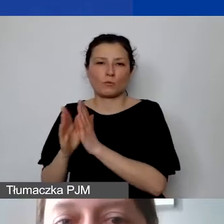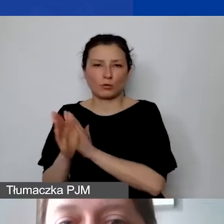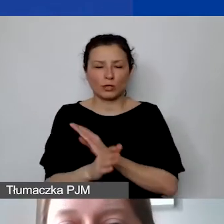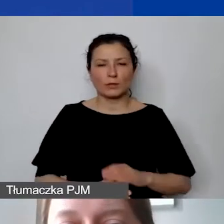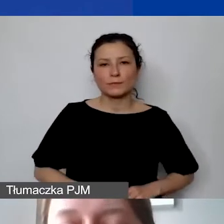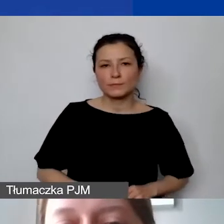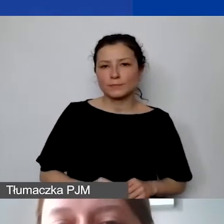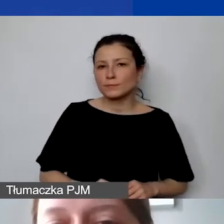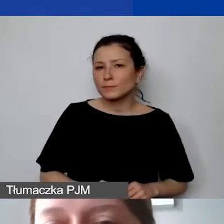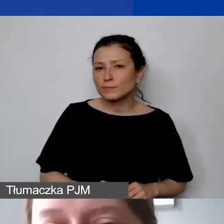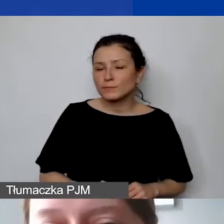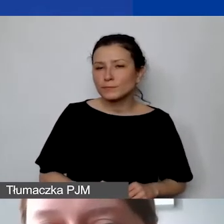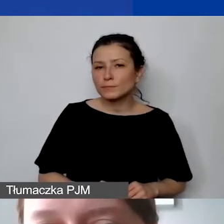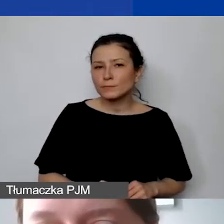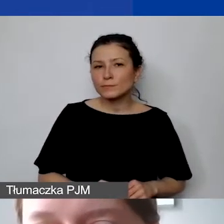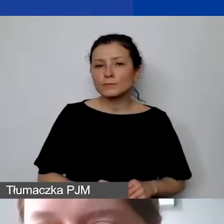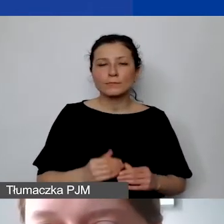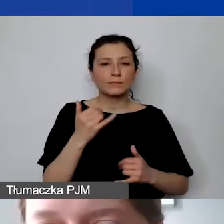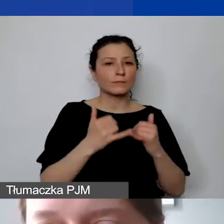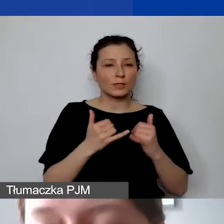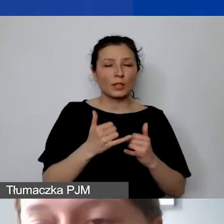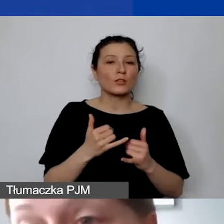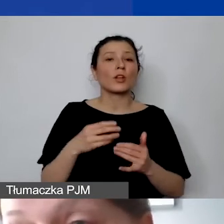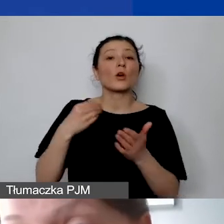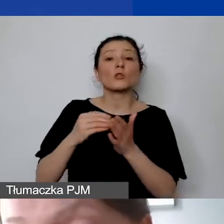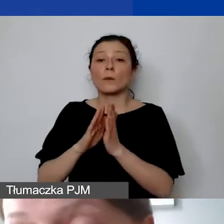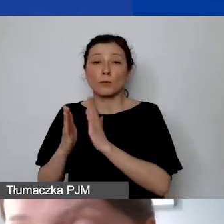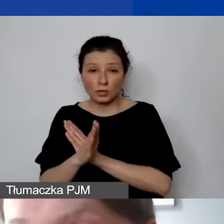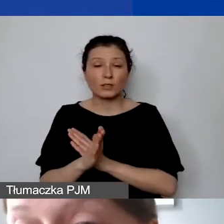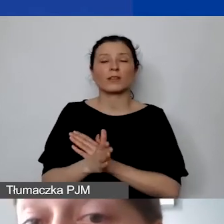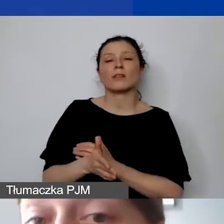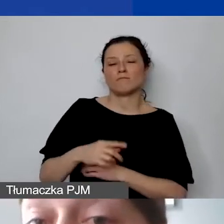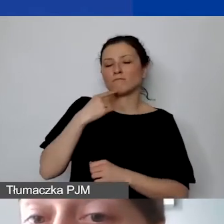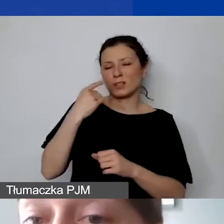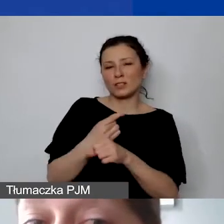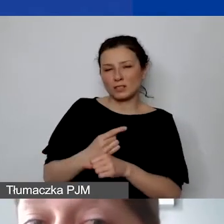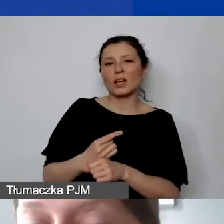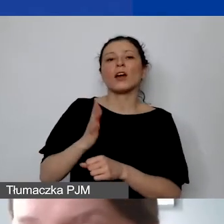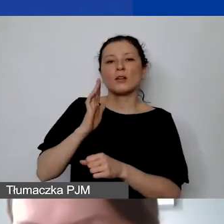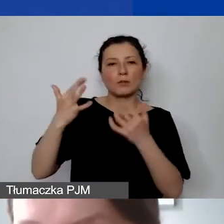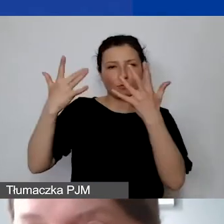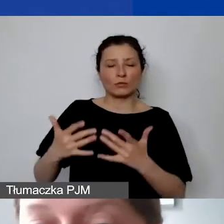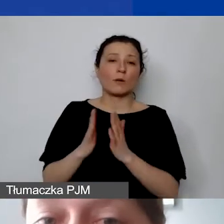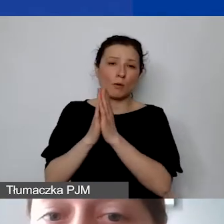Jeśli zdecydują się państwo na rozliczanie kosztów pośrednich, będziemy prosić oczywiście o odpowiednią kalkulację.